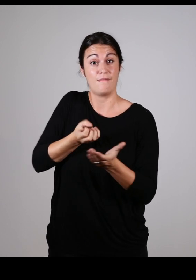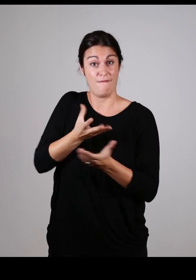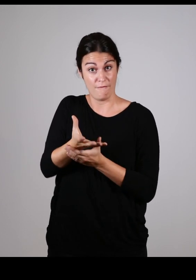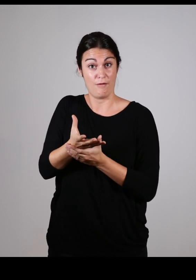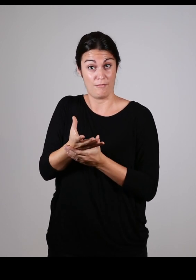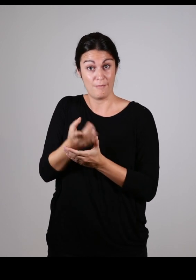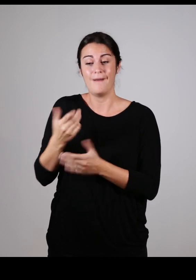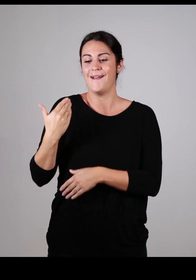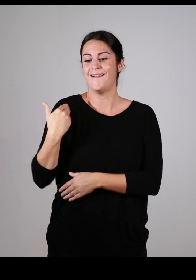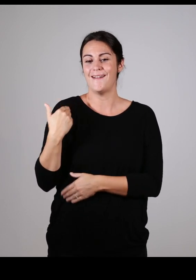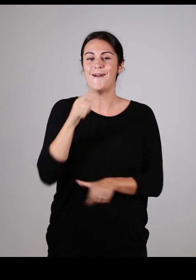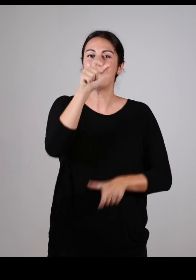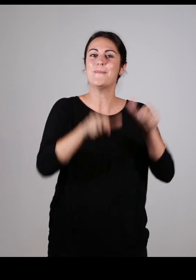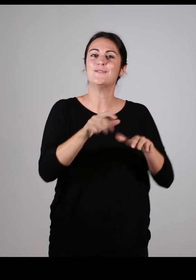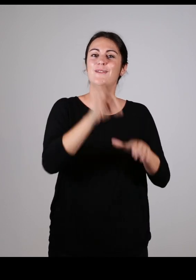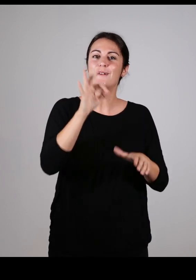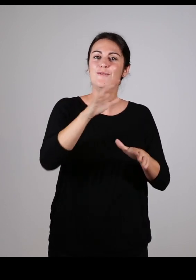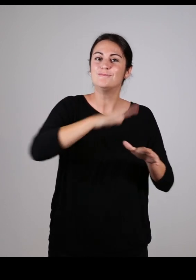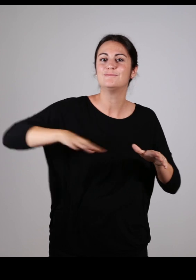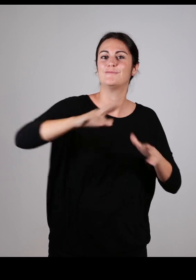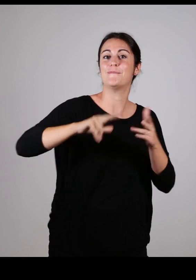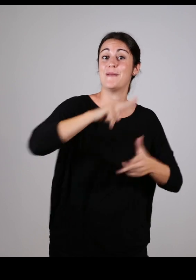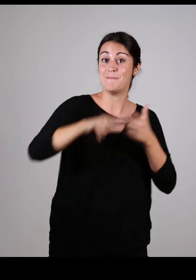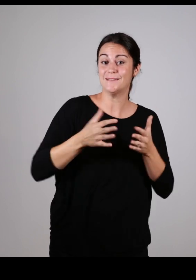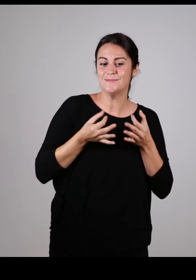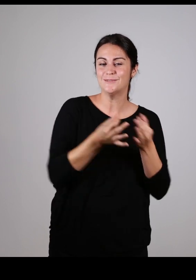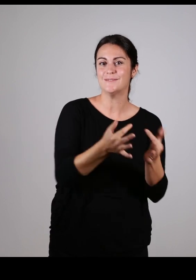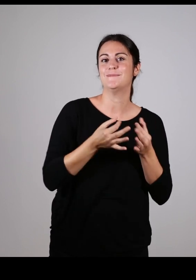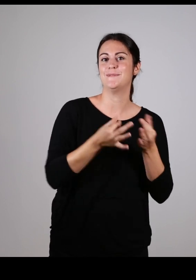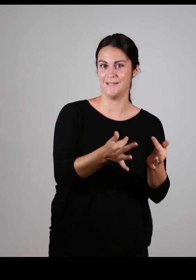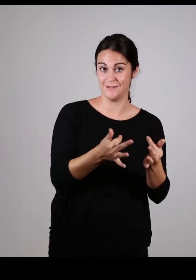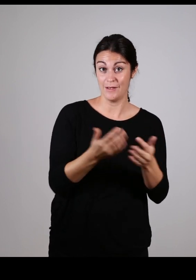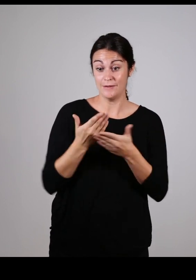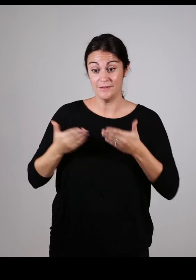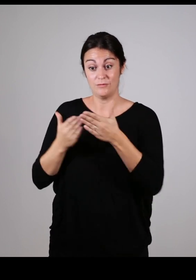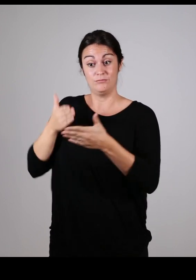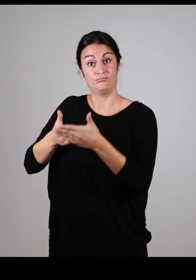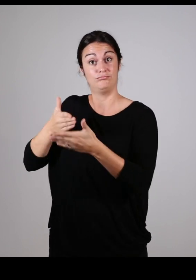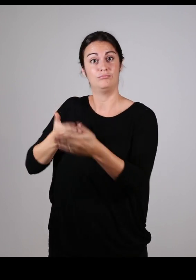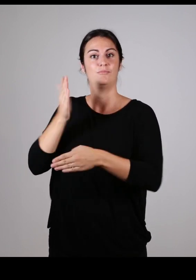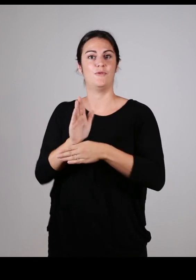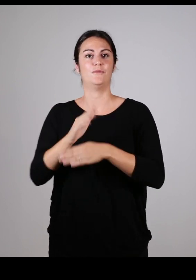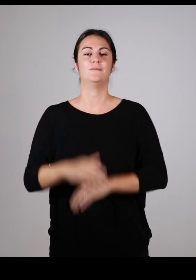ce groupe a sensibilisé l’ensemble des élus de la commission intercommunale aux difficultés liées aux différents handicaps.